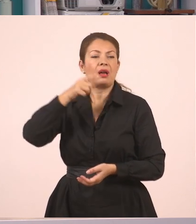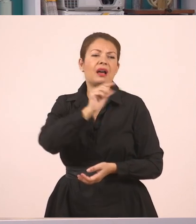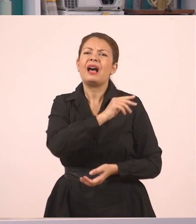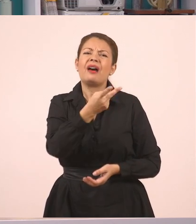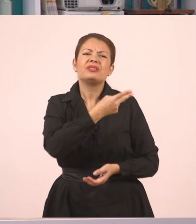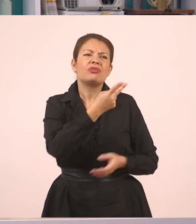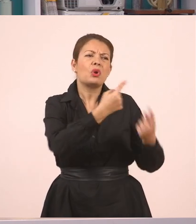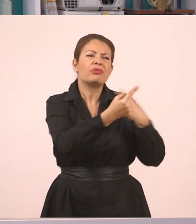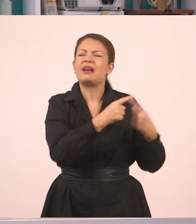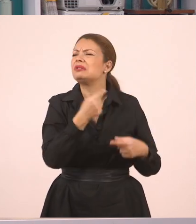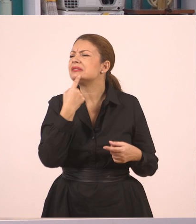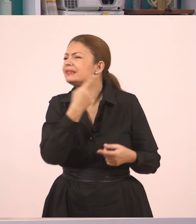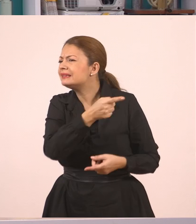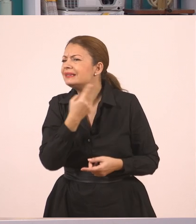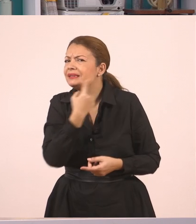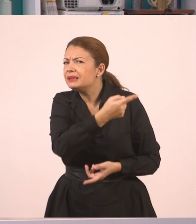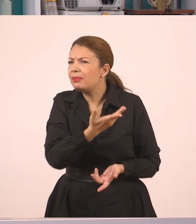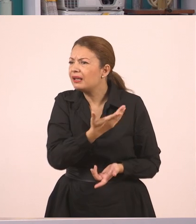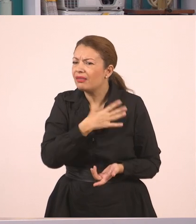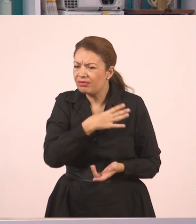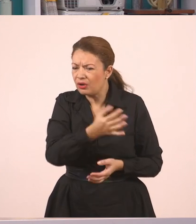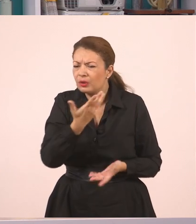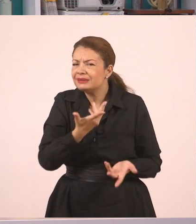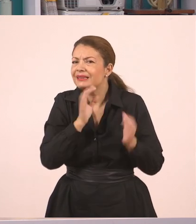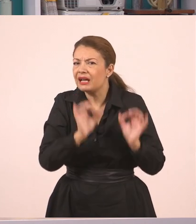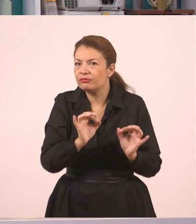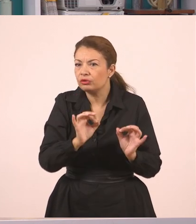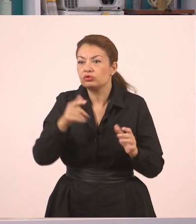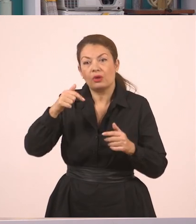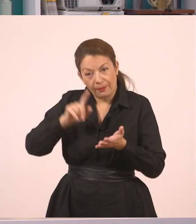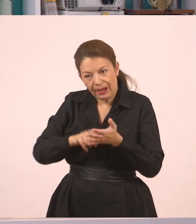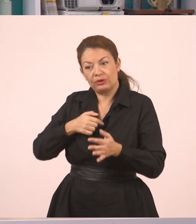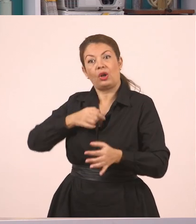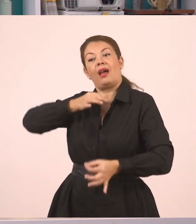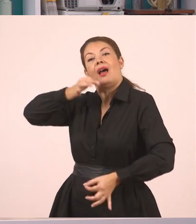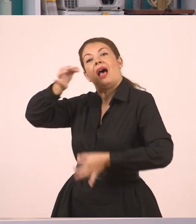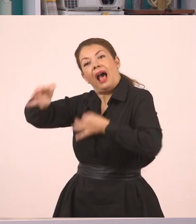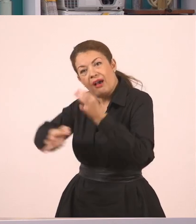Άκουσες τίποτα, τι είπανε;". Αυτή λοιπόν τη μεταφορά του διαλόγου θα την κάνουμε εδώ στον πλάγιο λόγο.